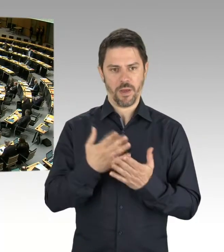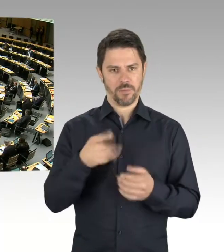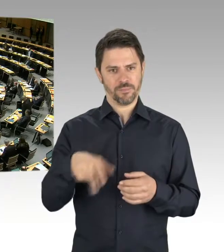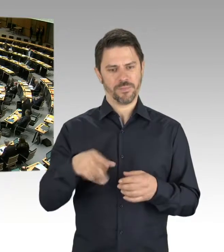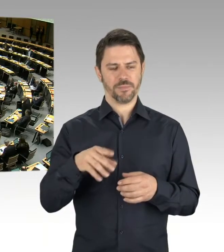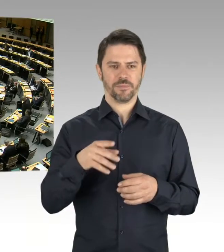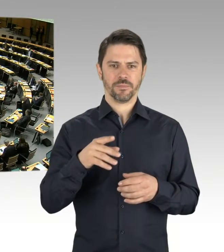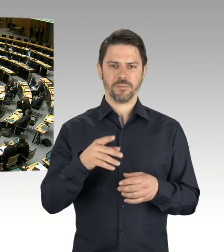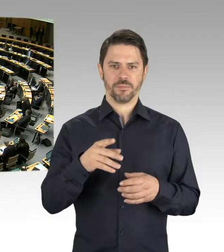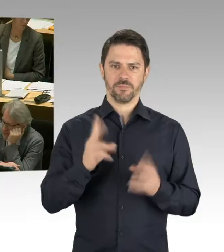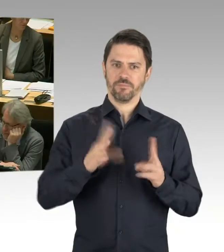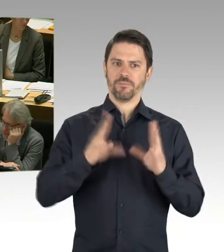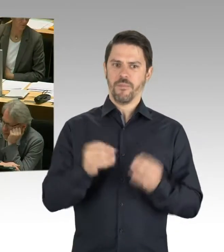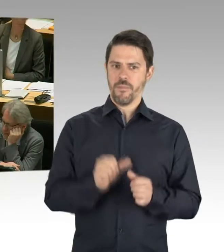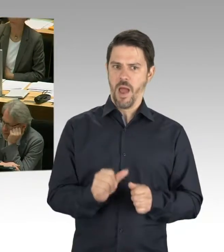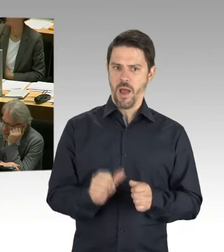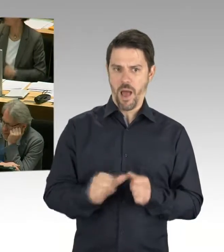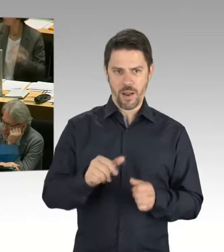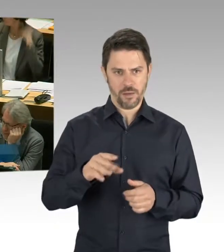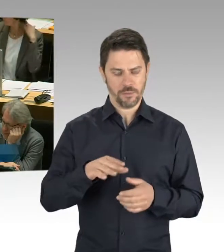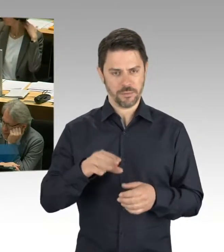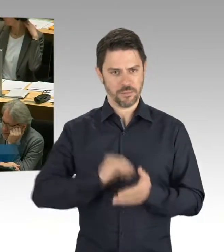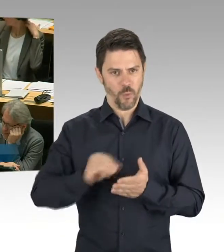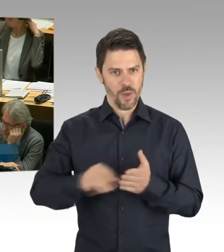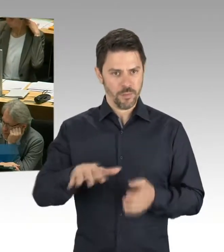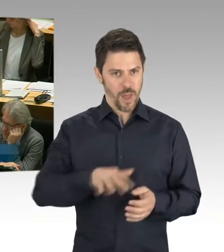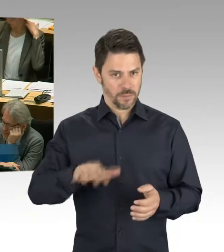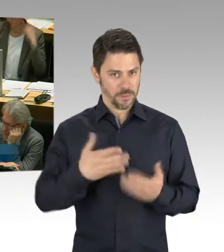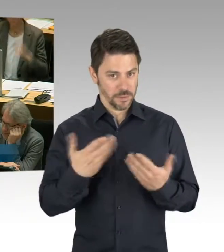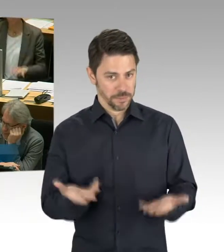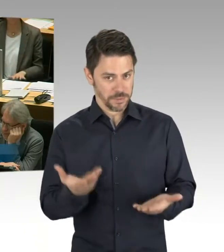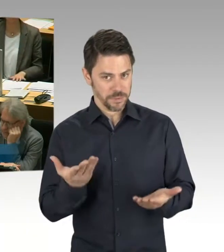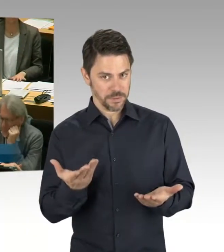sehr geehrte Abgeordnete, aufgrund dessen, dass Berlin so stark wächst